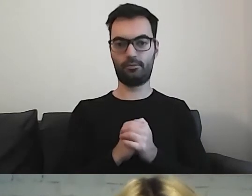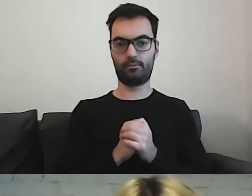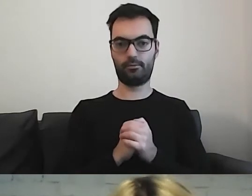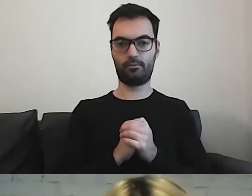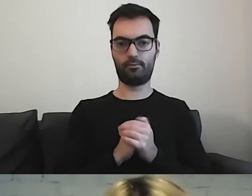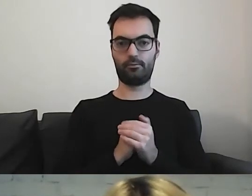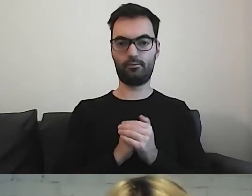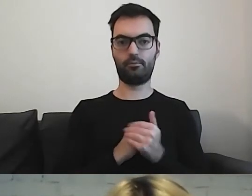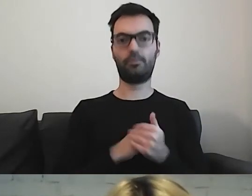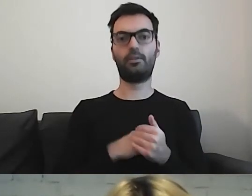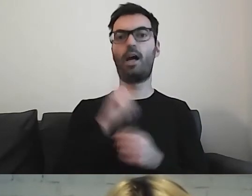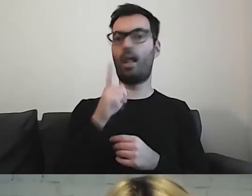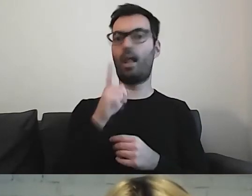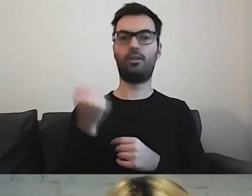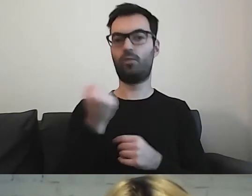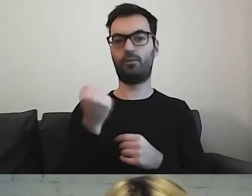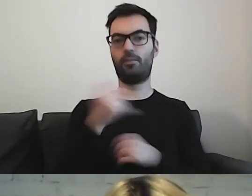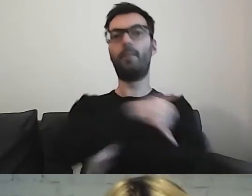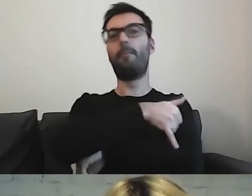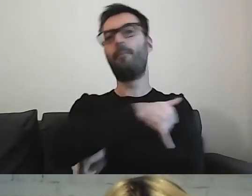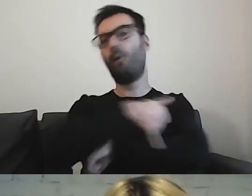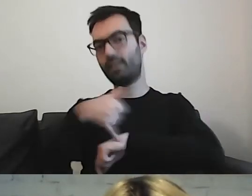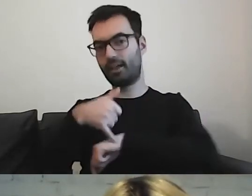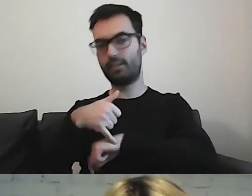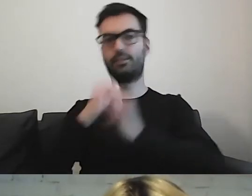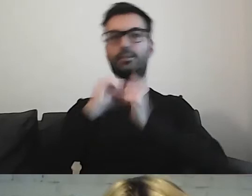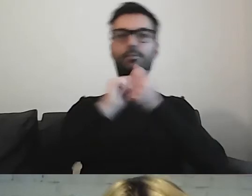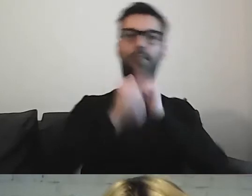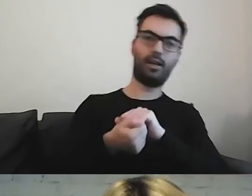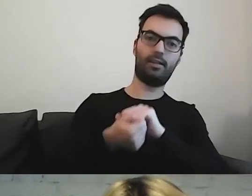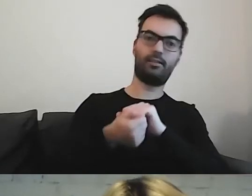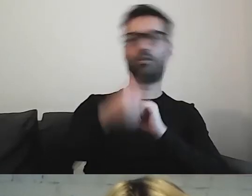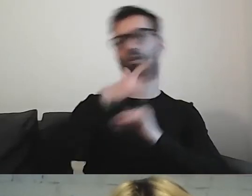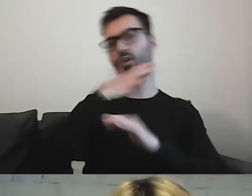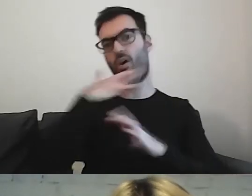Nie stosujemy już podkreśleń, zmian kolorów czcionek.